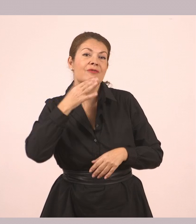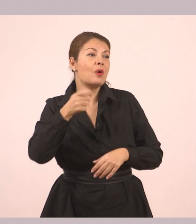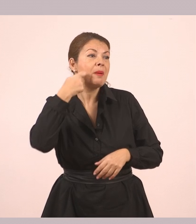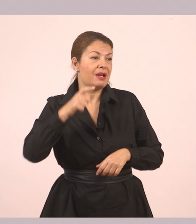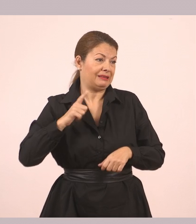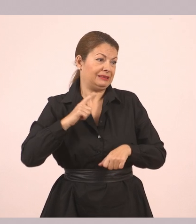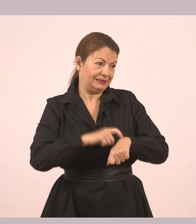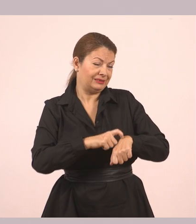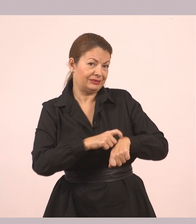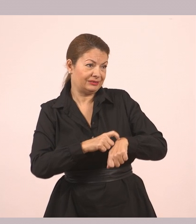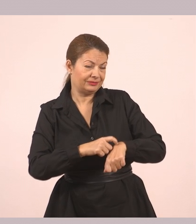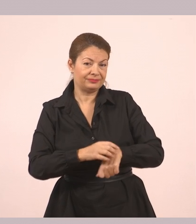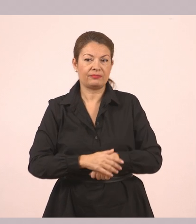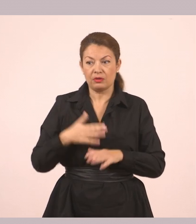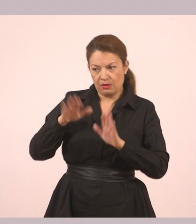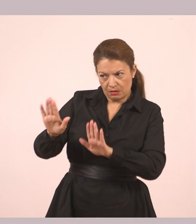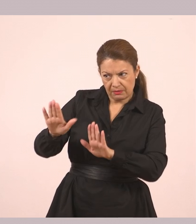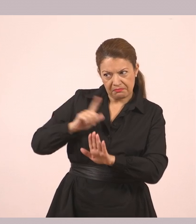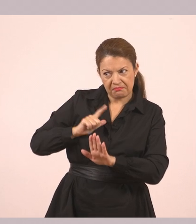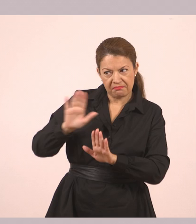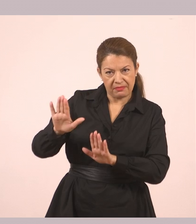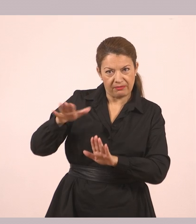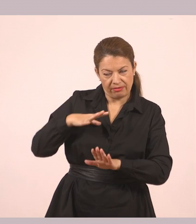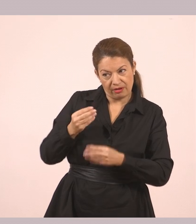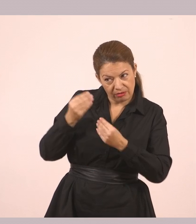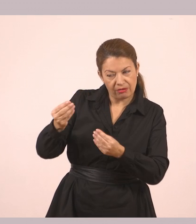«Στάσου λίγο. Έχω κάτι κι εγώ για σένα.